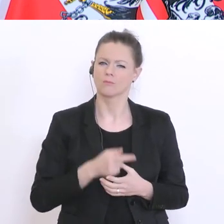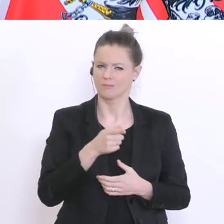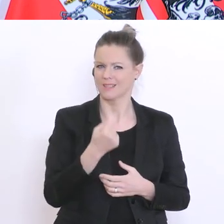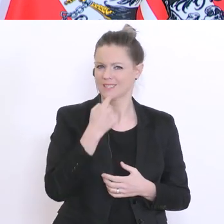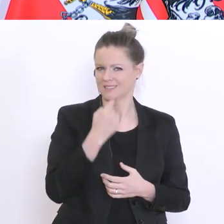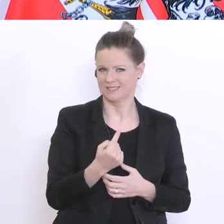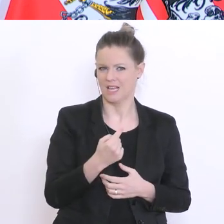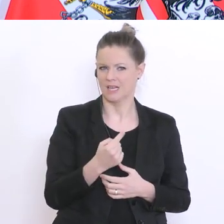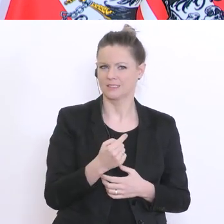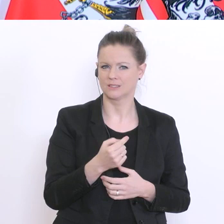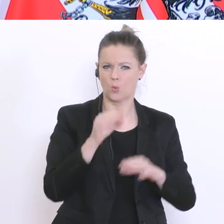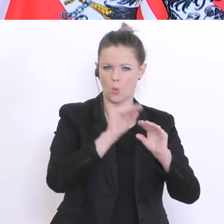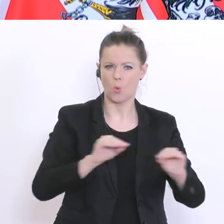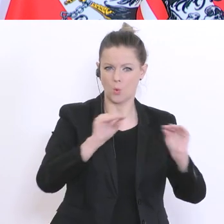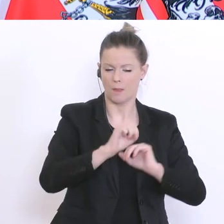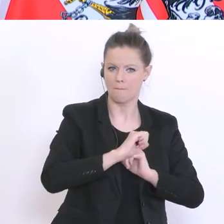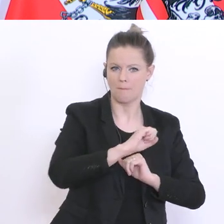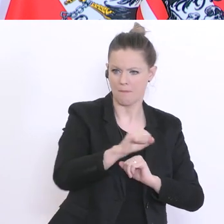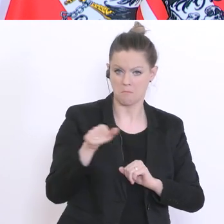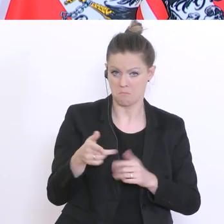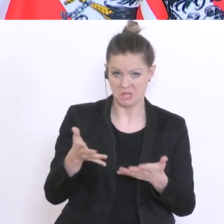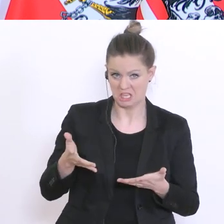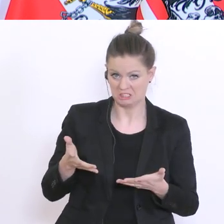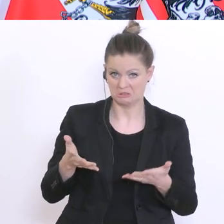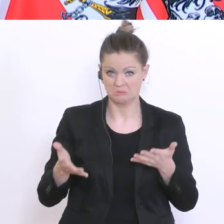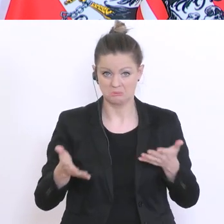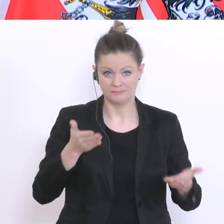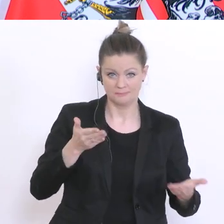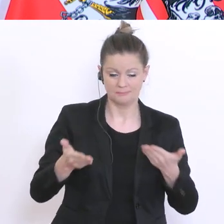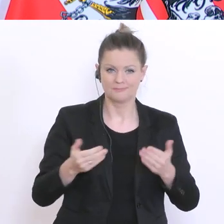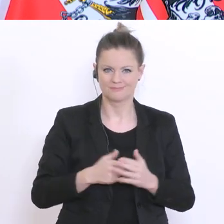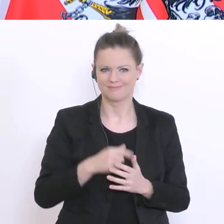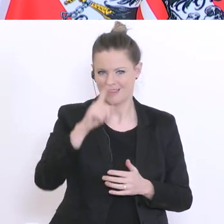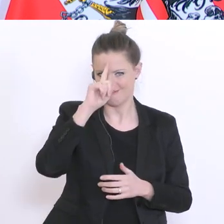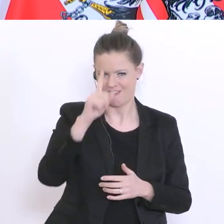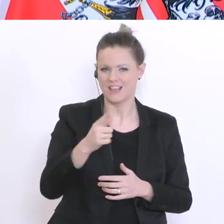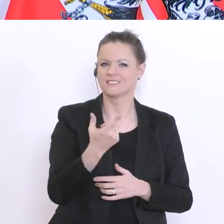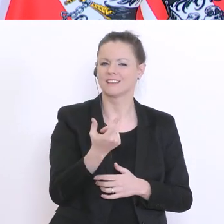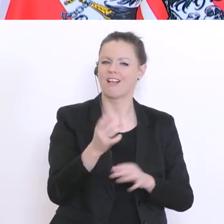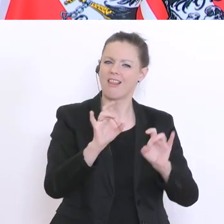Geschwindigkeiten? Ich weiß, dass Lehrer und Lehrerinnen vor Ort es am besten abschätzen